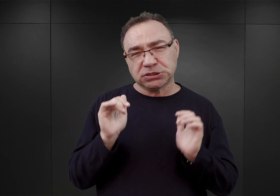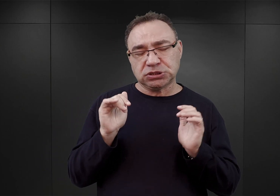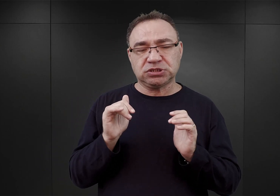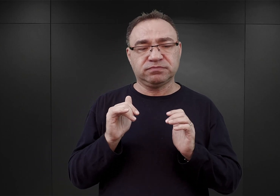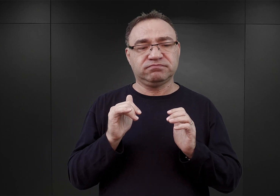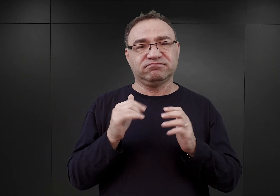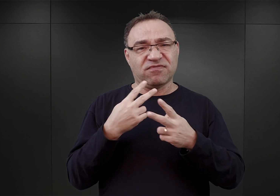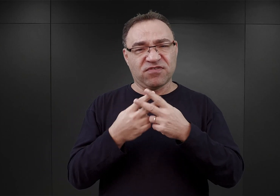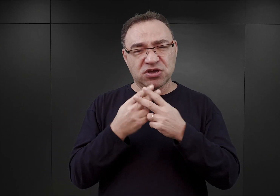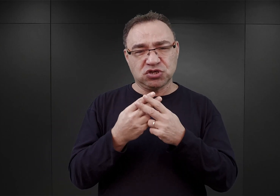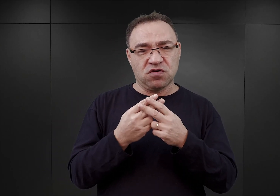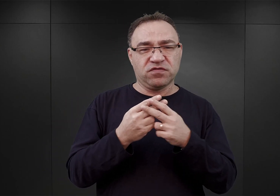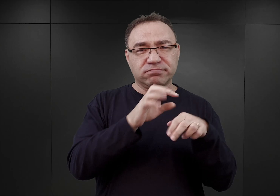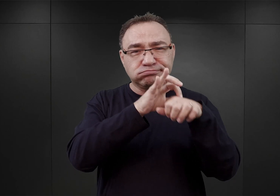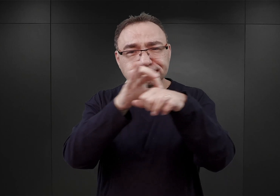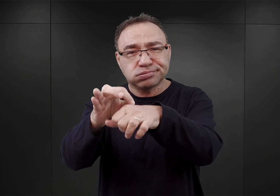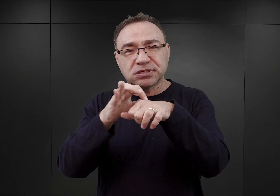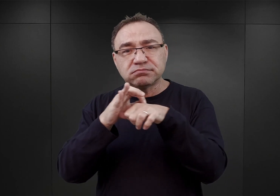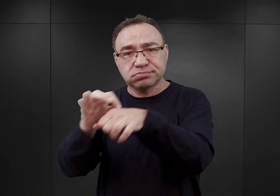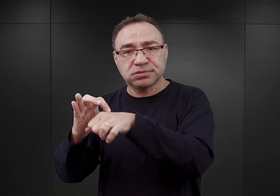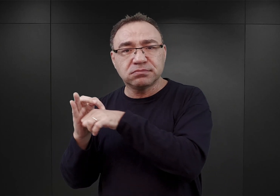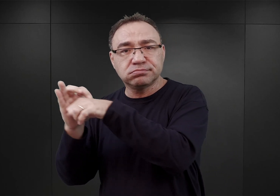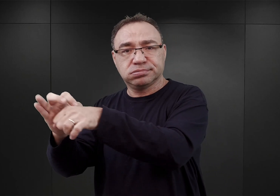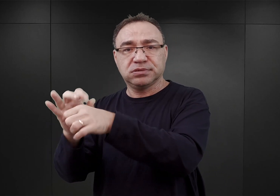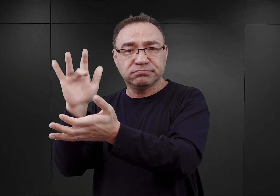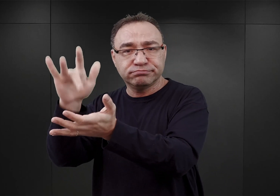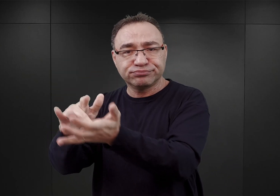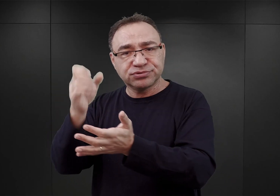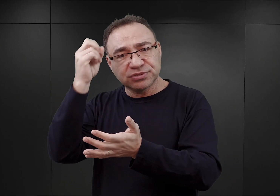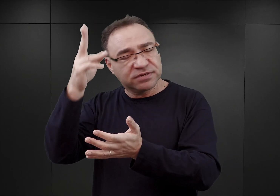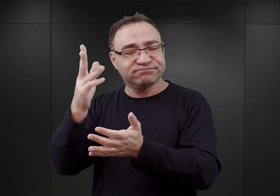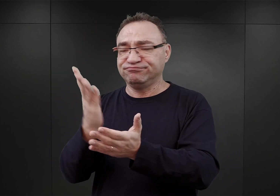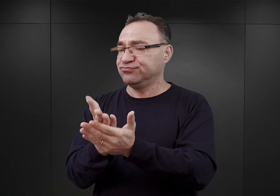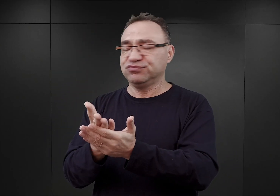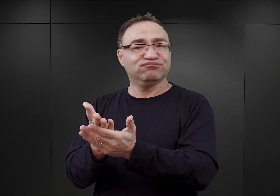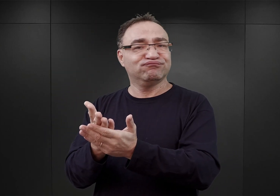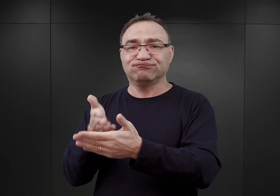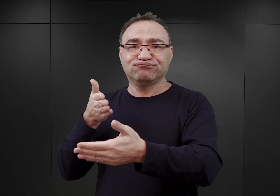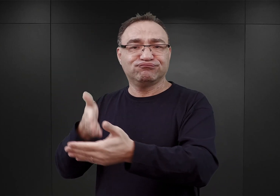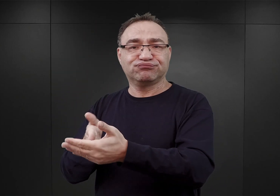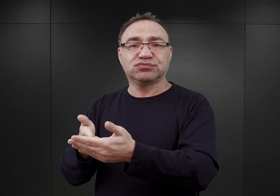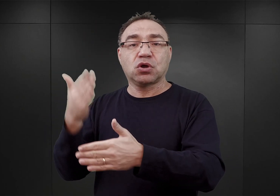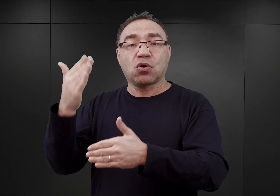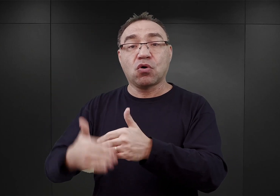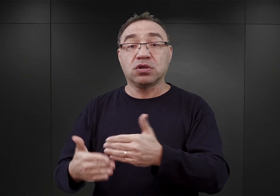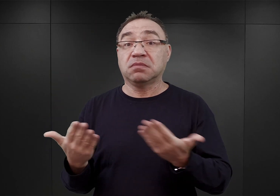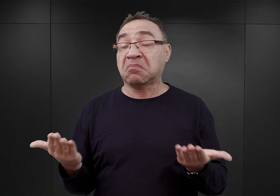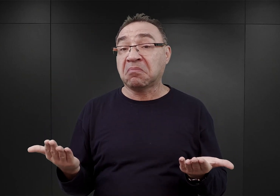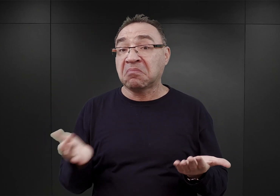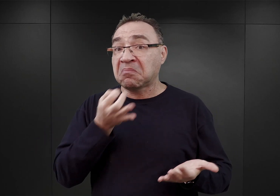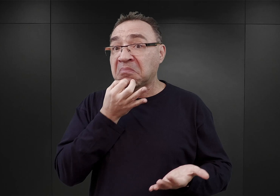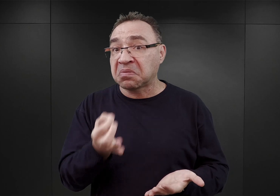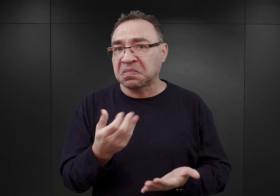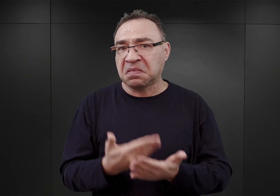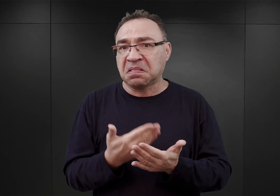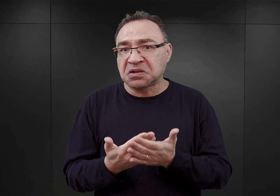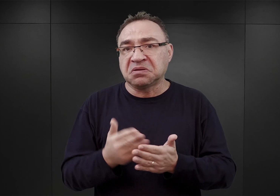ze wschodniej i środkowej Małopolski w Tarnowie, została zakończona. Teraz pytanie, dlaczego przez kolejne kilka tygodni,